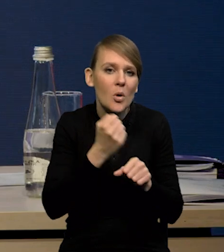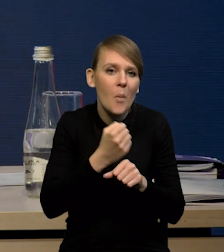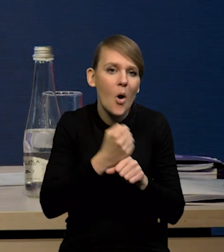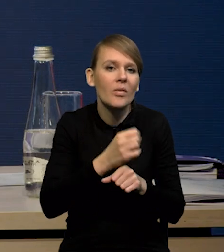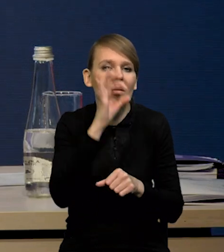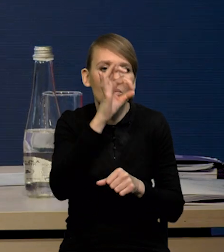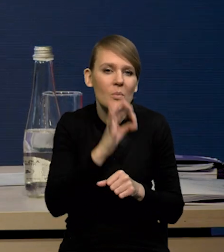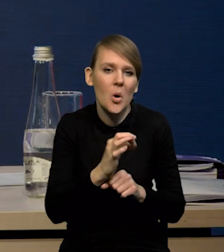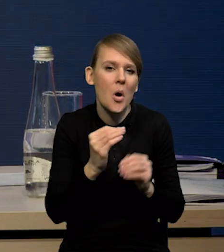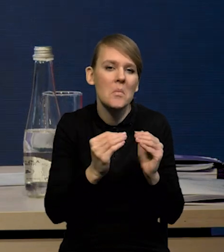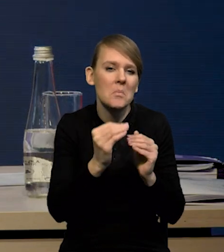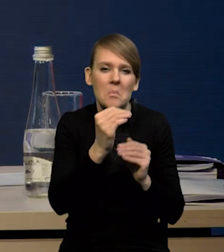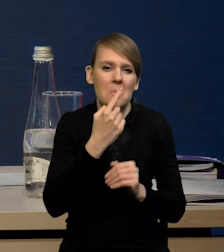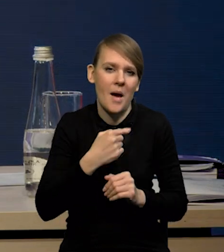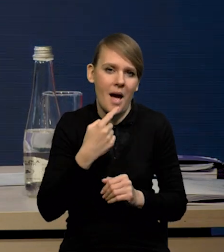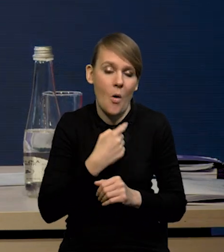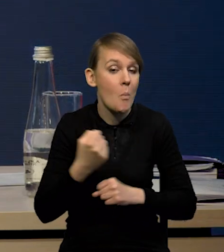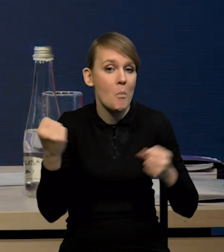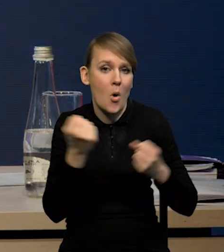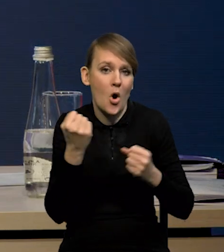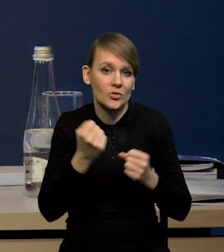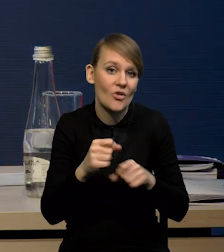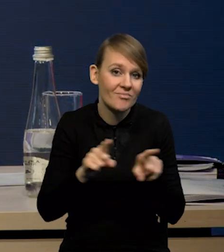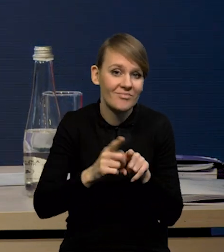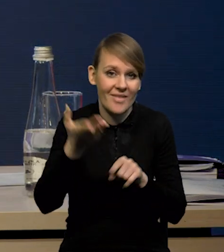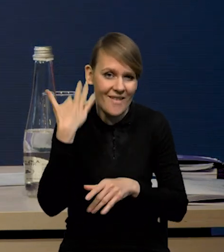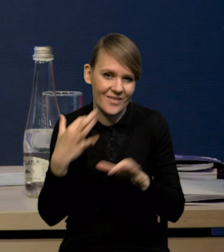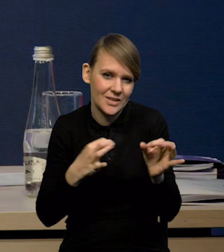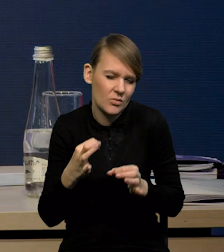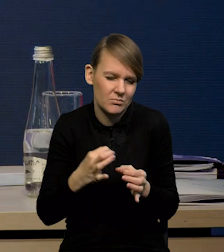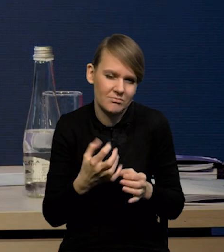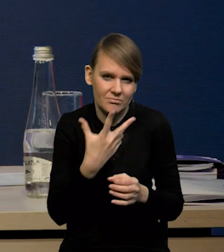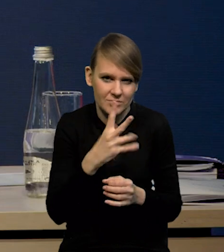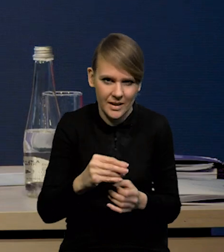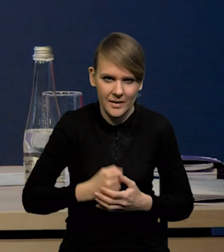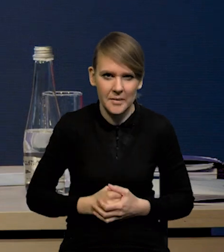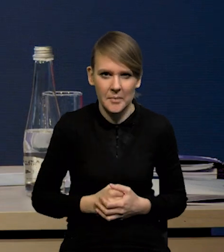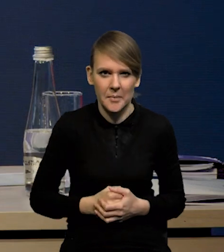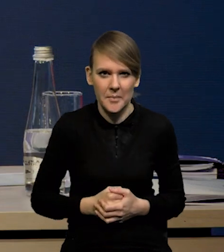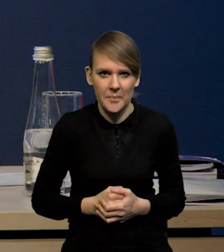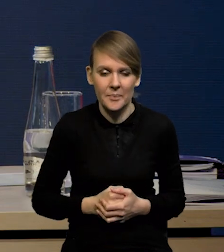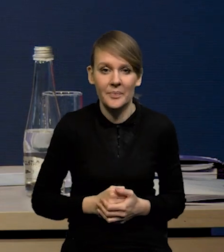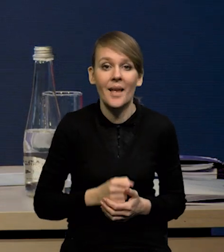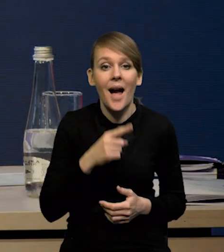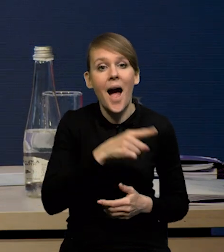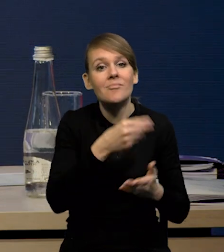nie tak silnie, jak pokazywały te historyczne wzorce. Natomiast konsumpcję oceniamy,